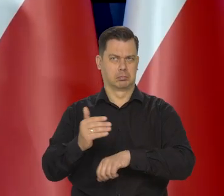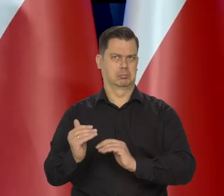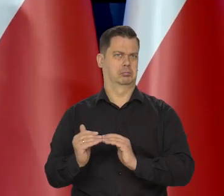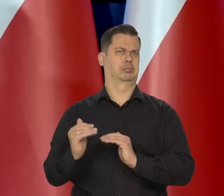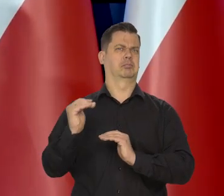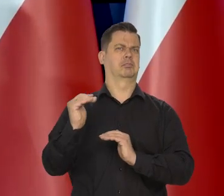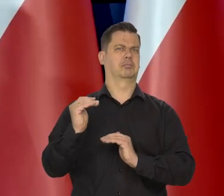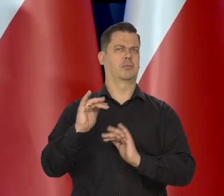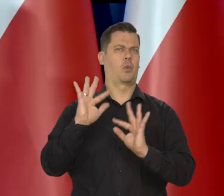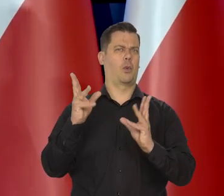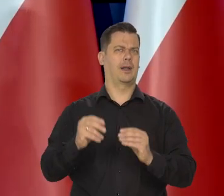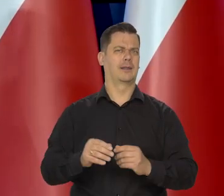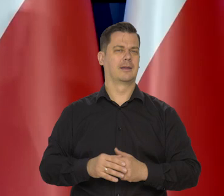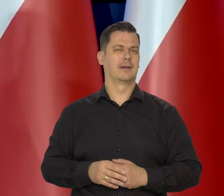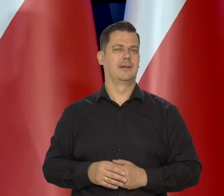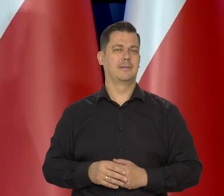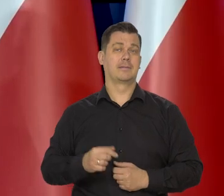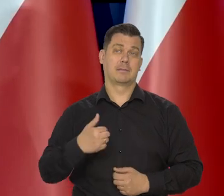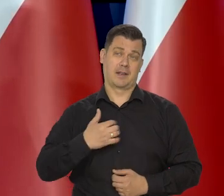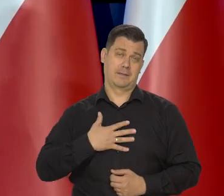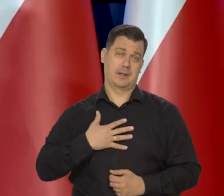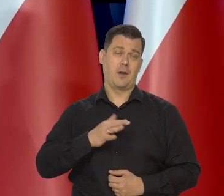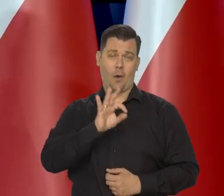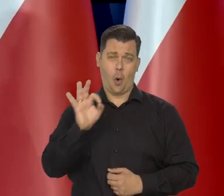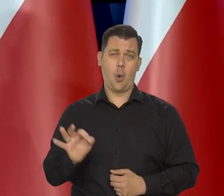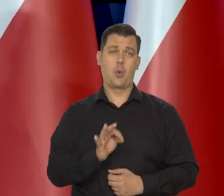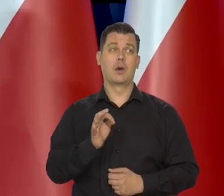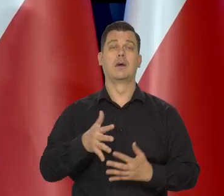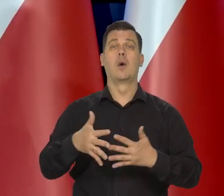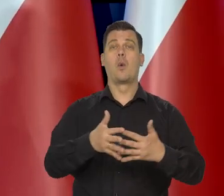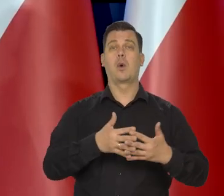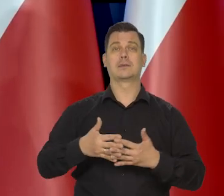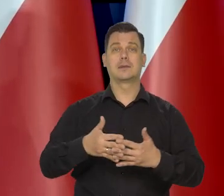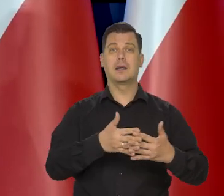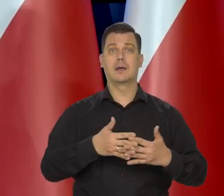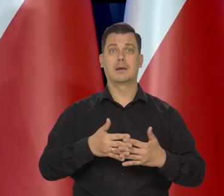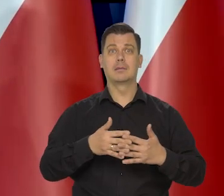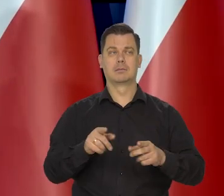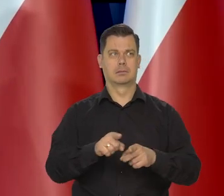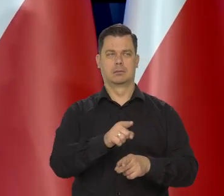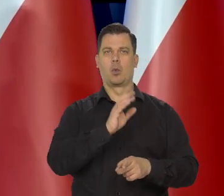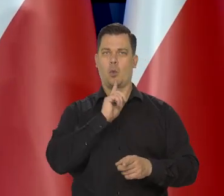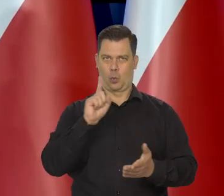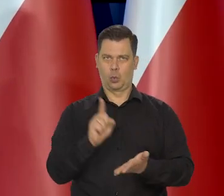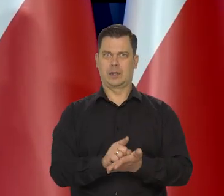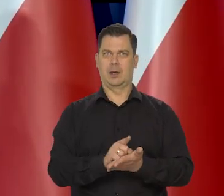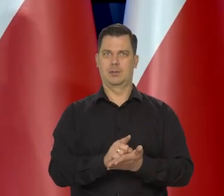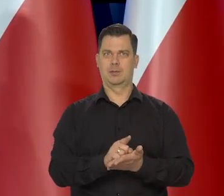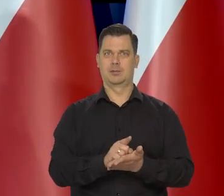Więc wydaje się, że w ogóle no. W Stanach też mówią, że wydaje się, że udaje im się, jak to się mówi —